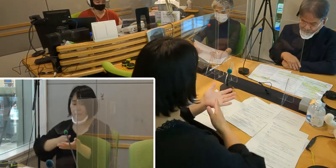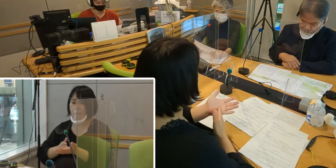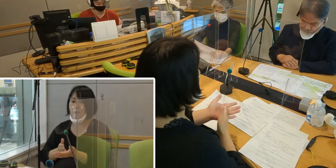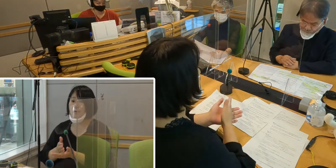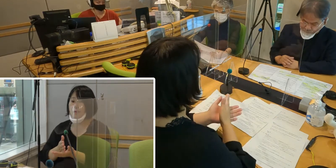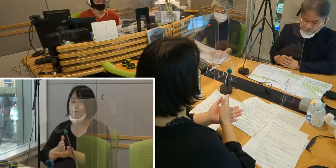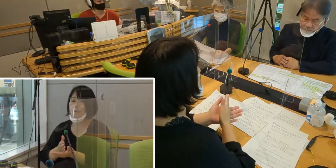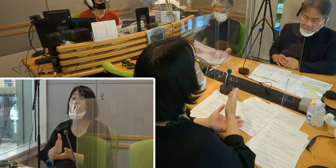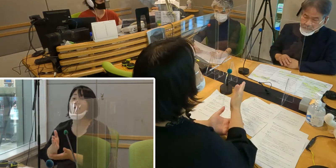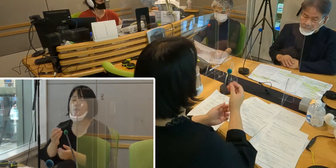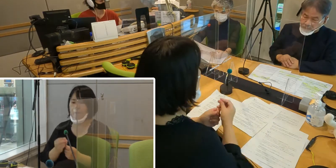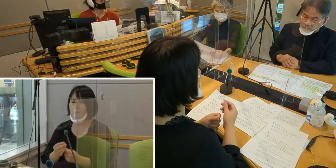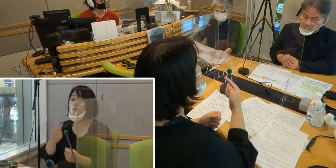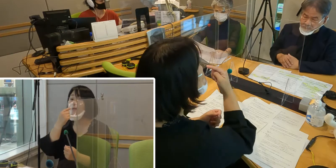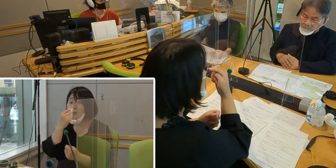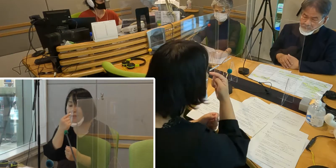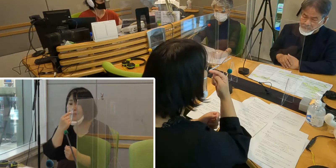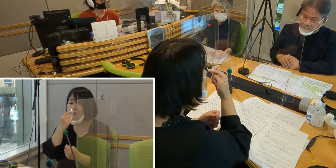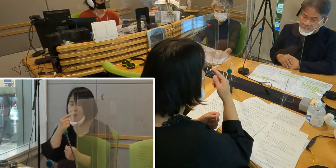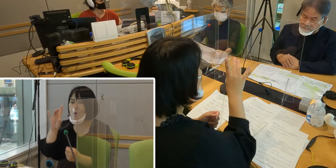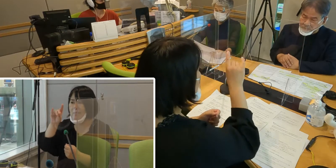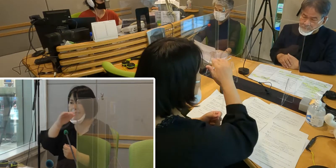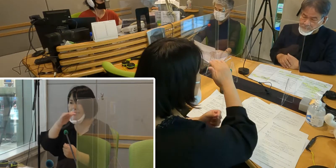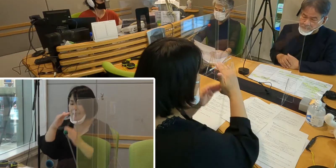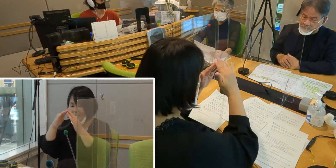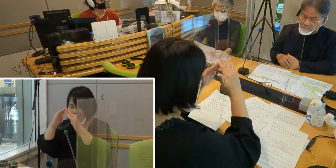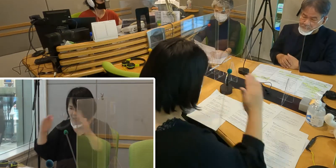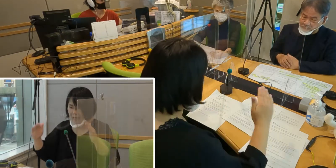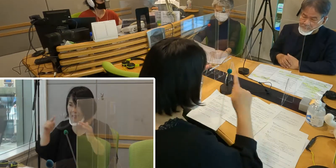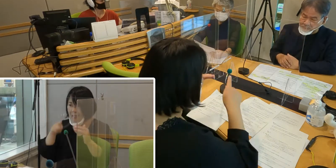私もそのとき市議会を傍聴していましたが、